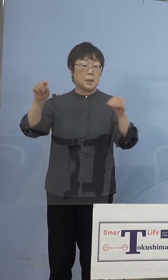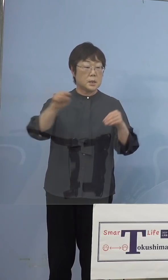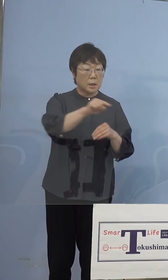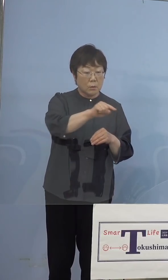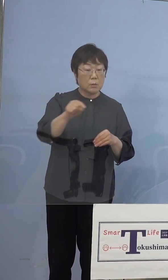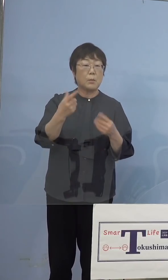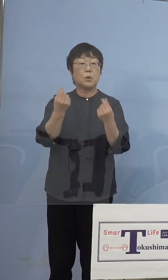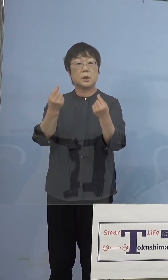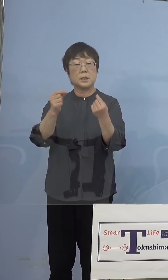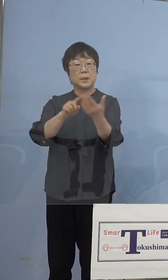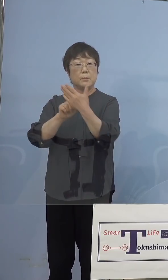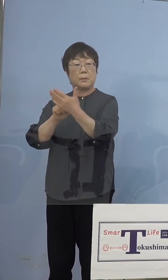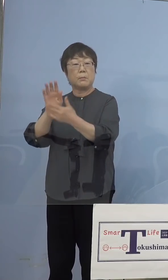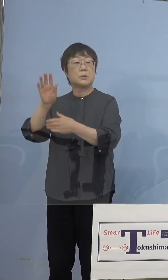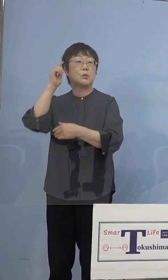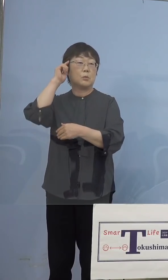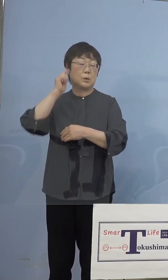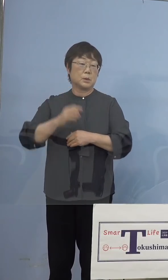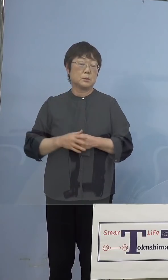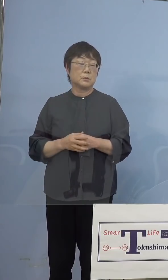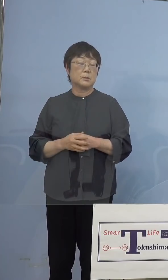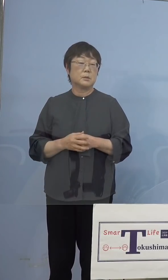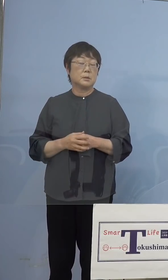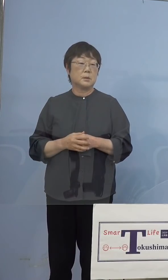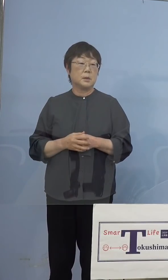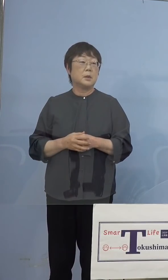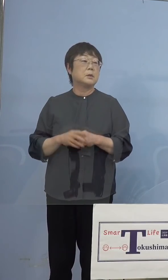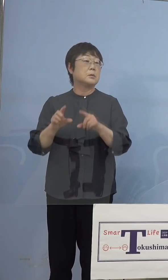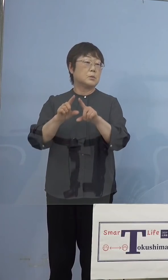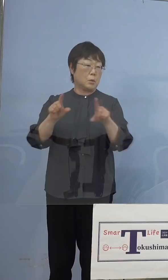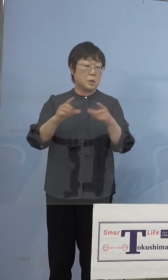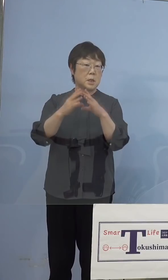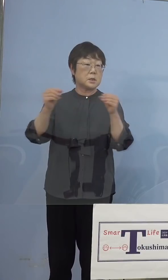こうしたことが起こるということで それは当然全国に対しての